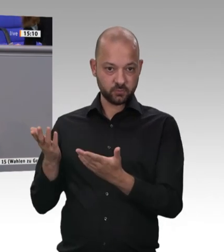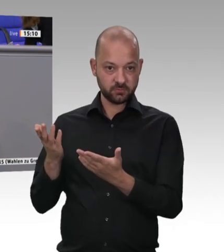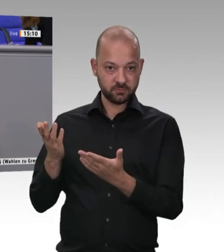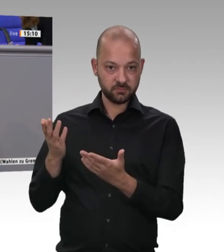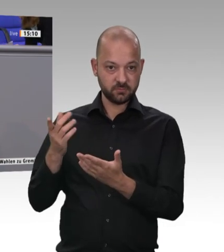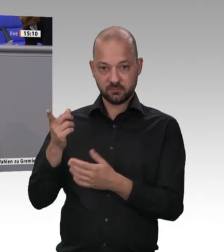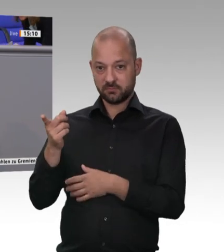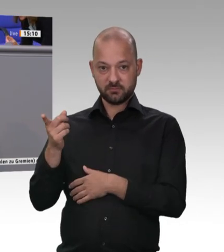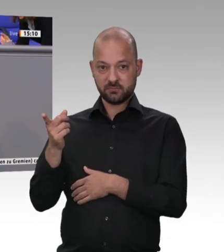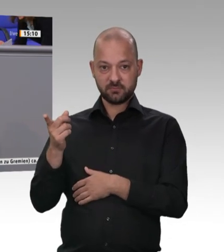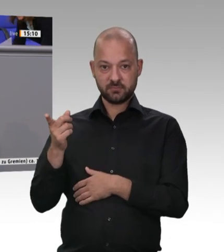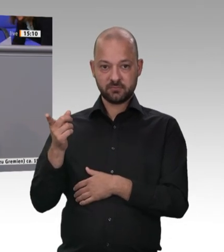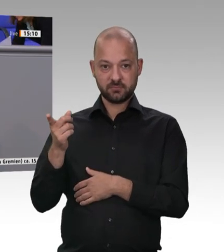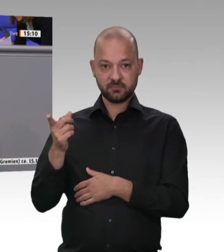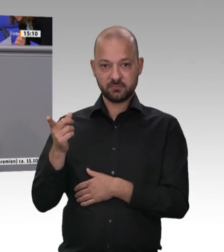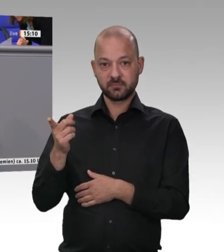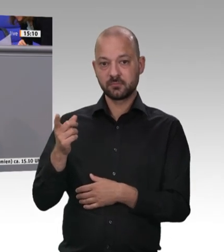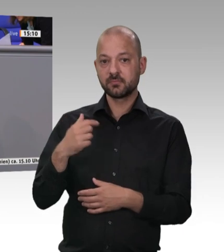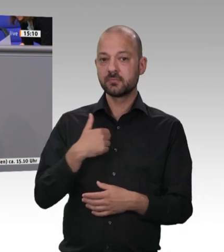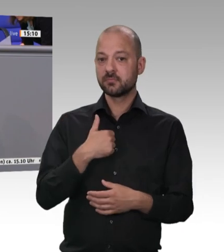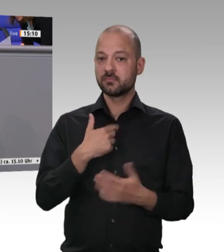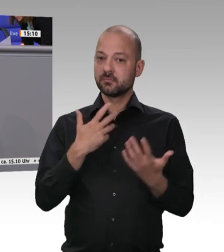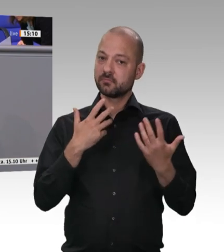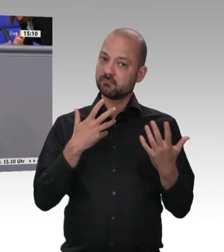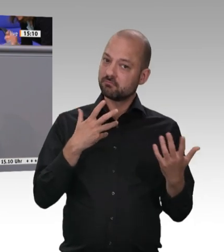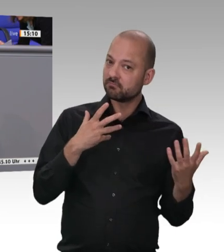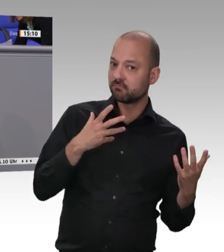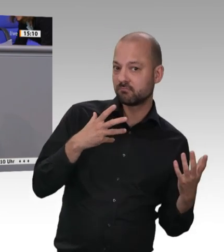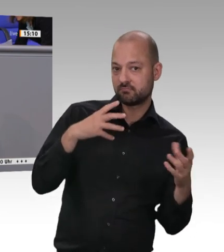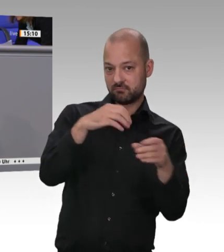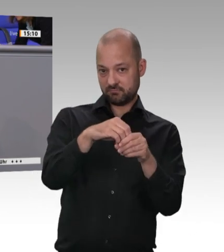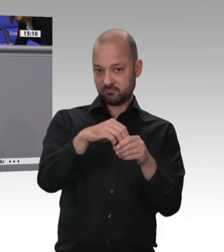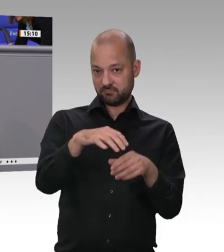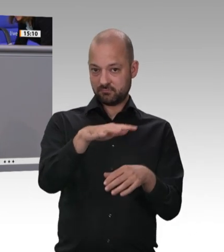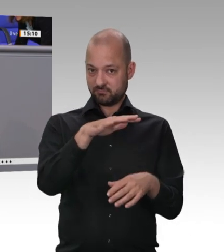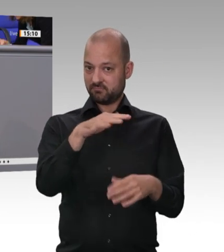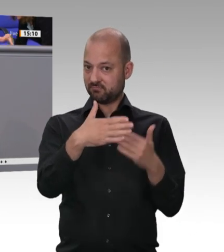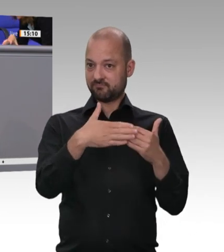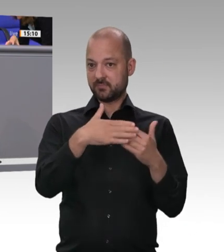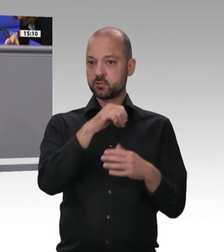Rinderschlachthof Europas, auch Tönnies- Eigentum, 80 Kilometer zur Schlachtung